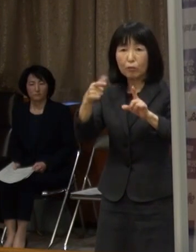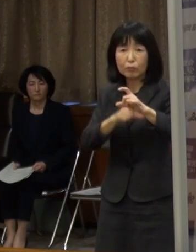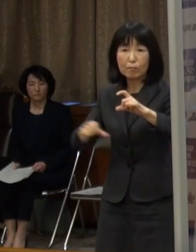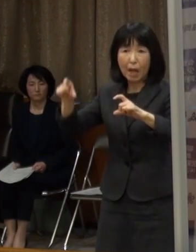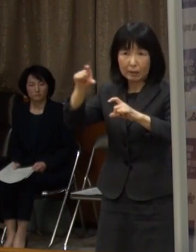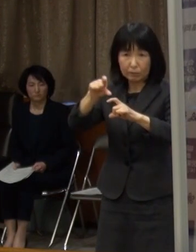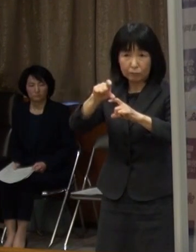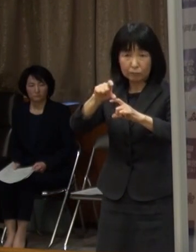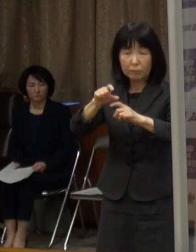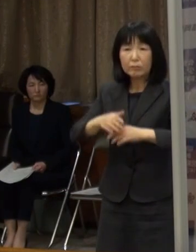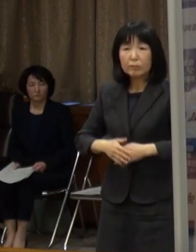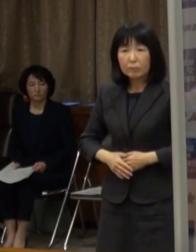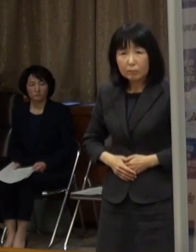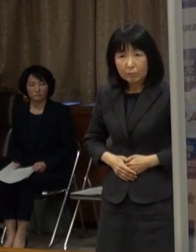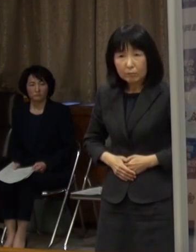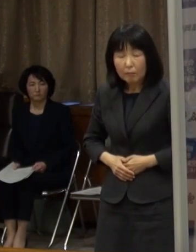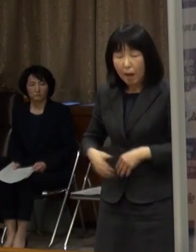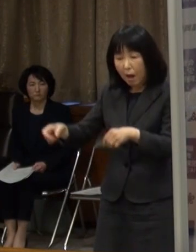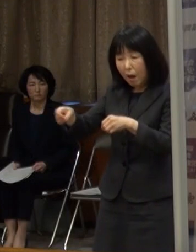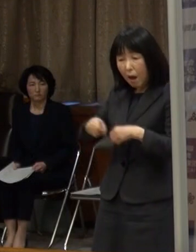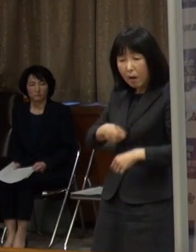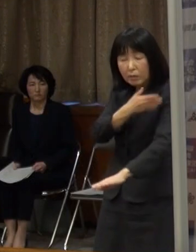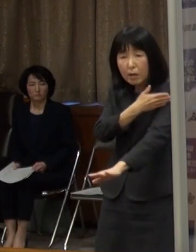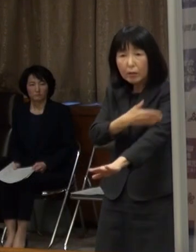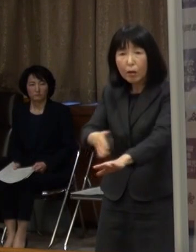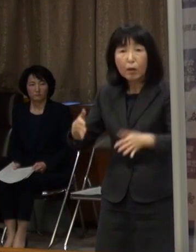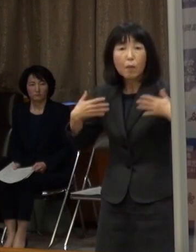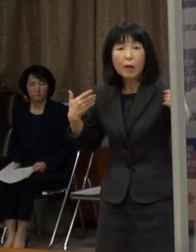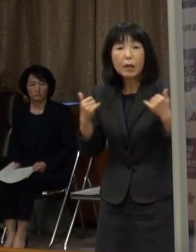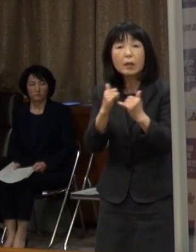更に 感染経路不明者も５割を超えています